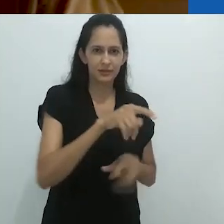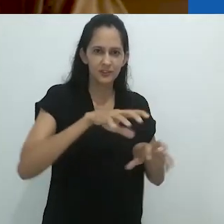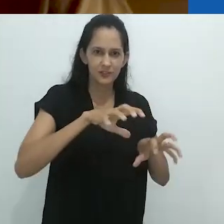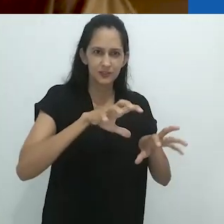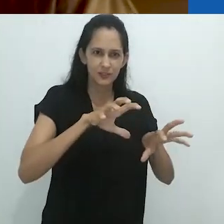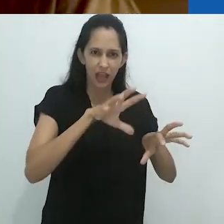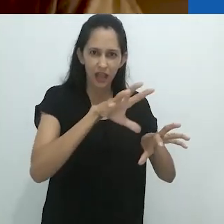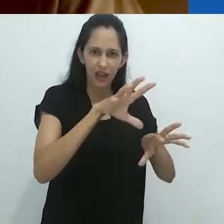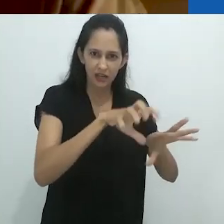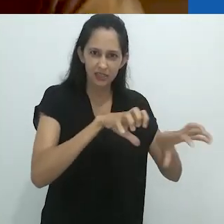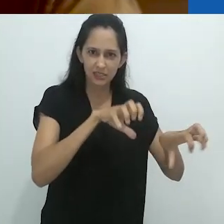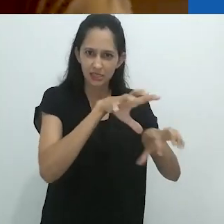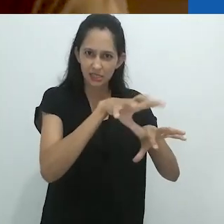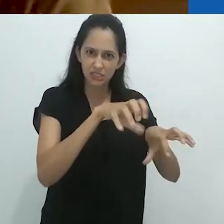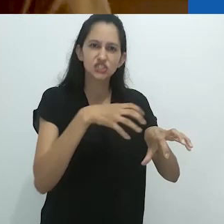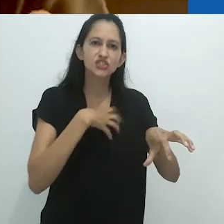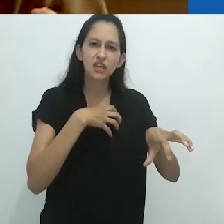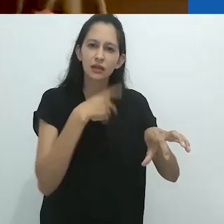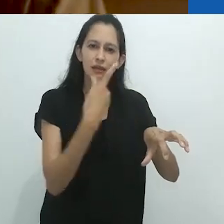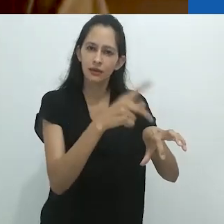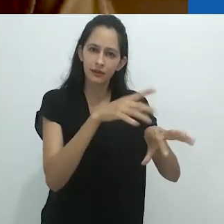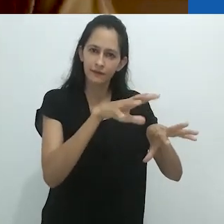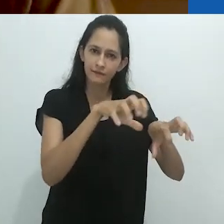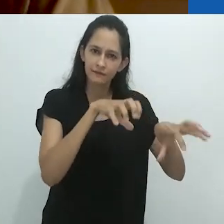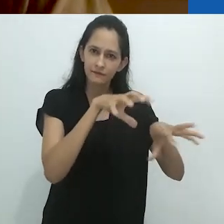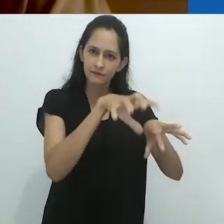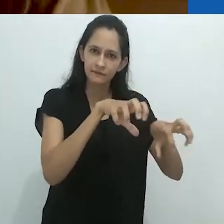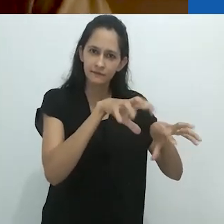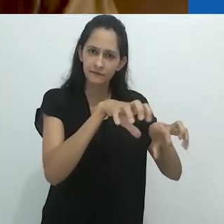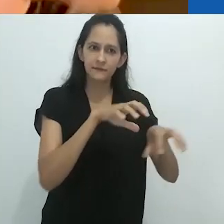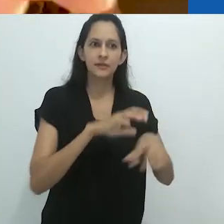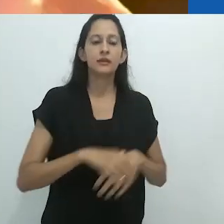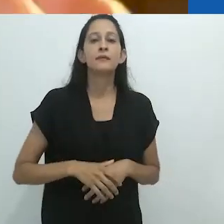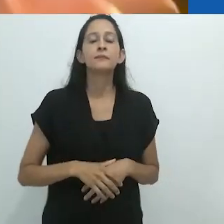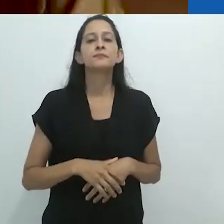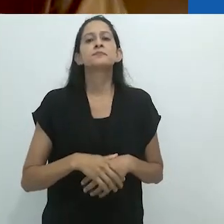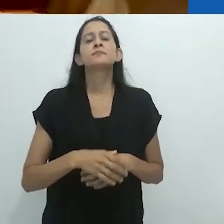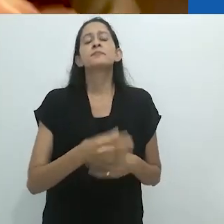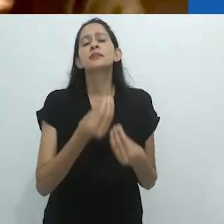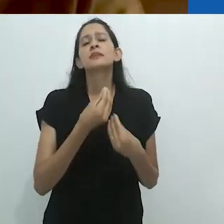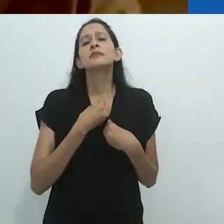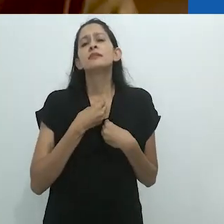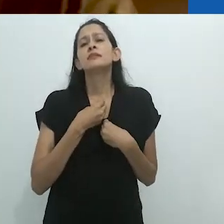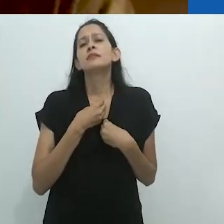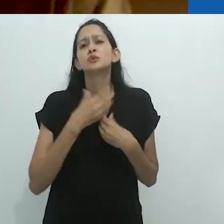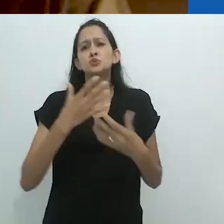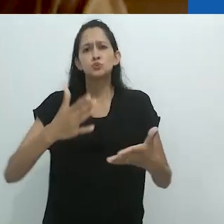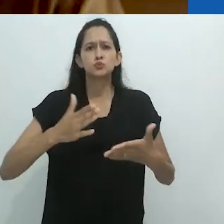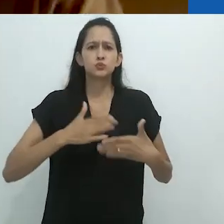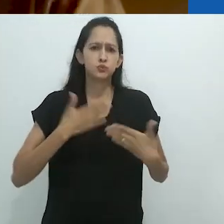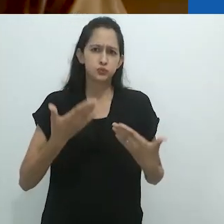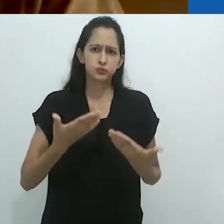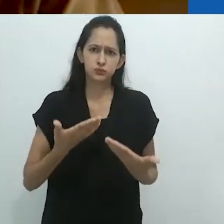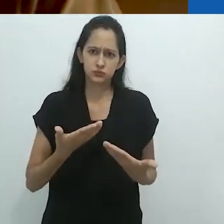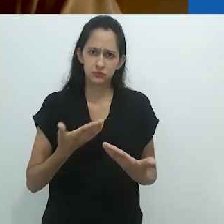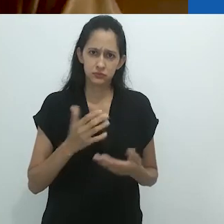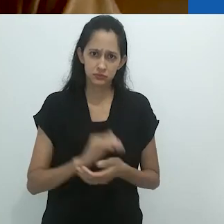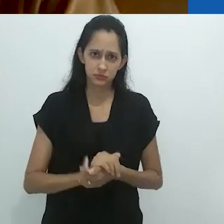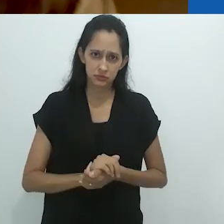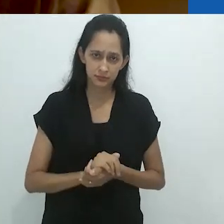As garras que me fizeram hesitar, que me assustaram quando meu amigo Santiago Mutumbajoy,